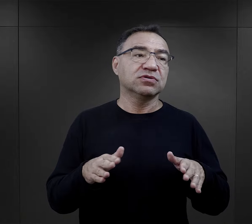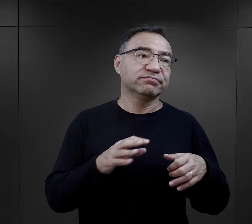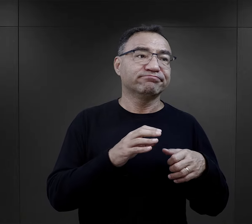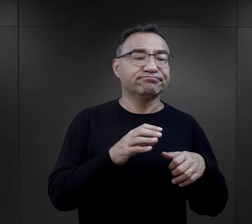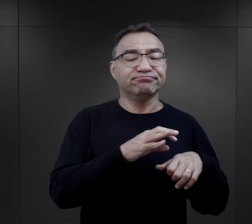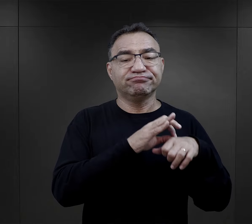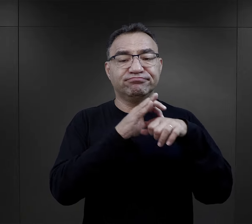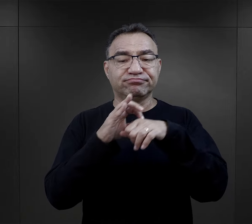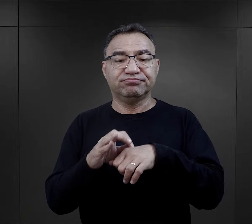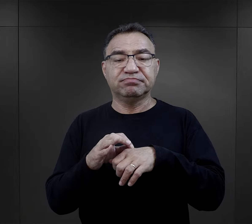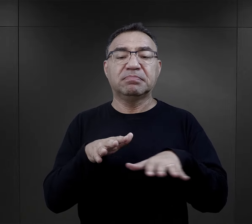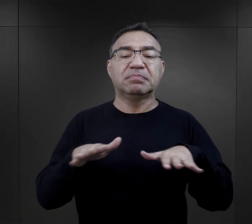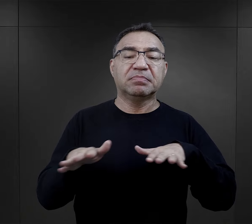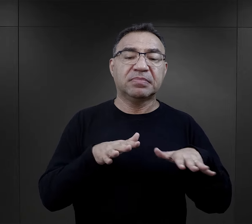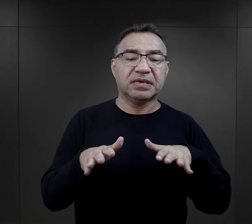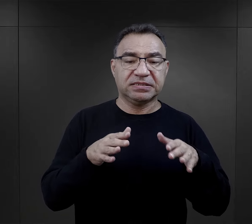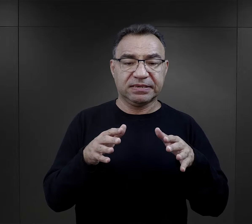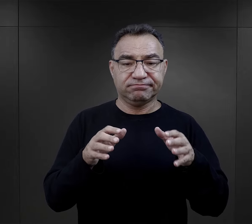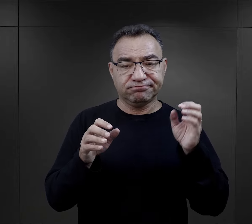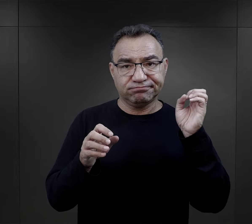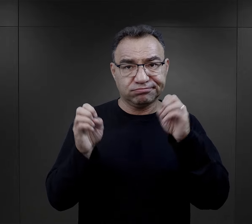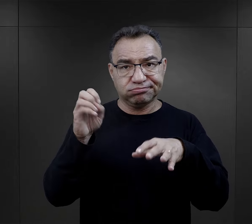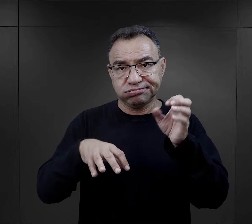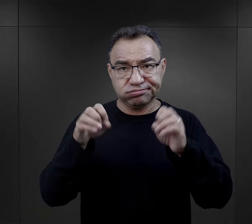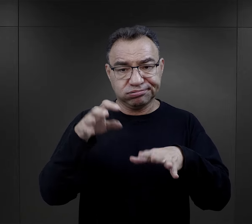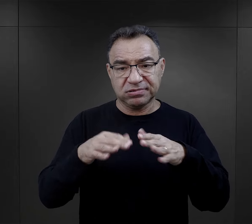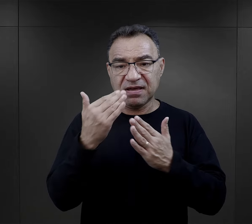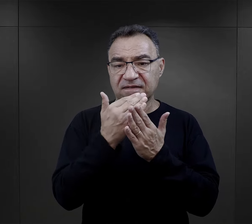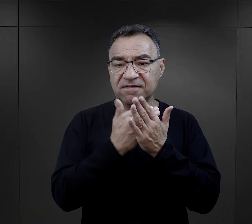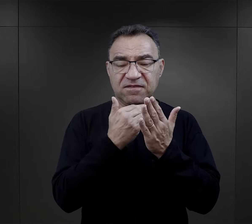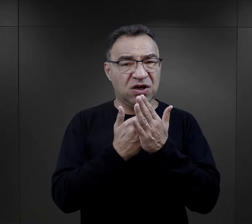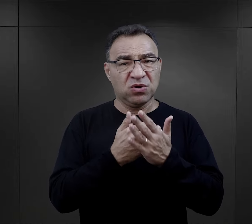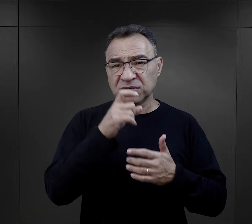czy takiego miejsca koncentracji, gdzie też warunki były złe, ale